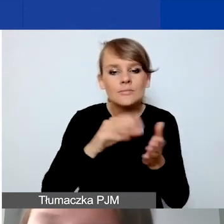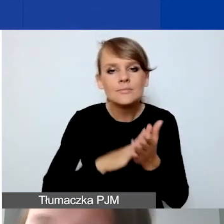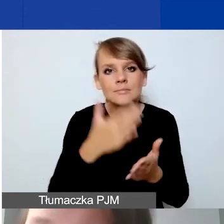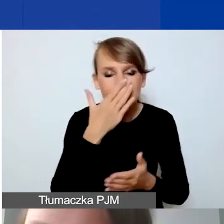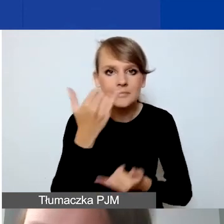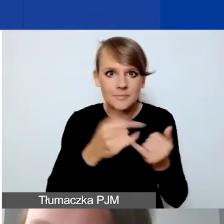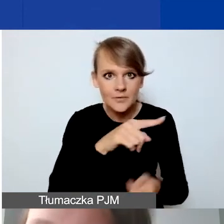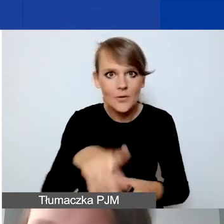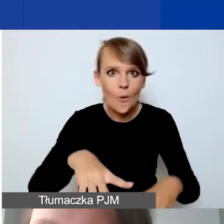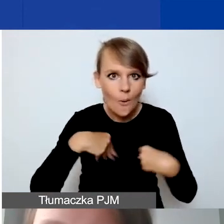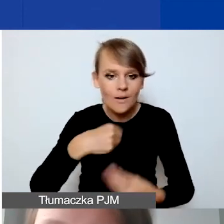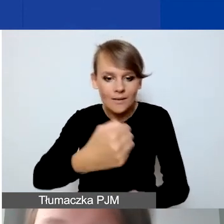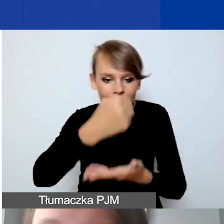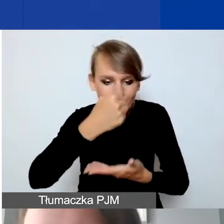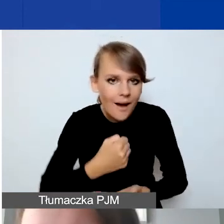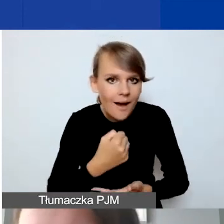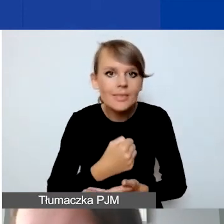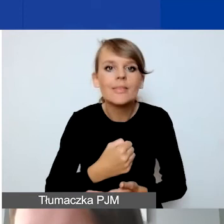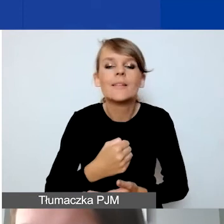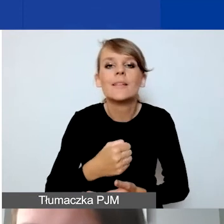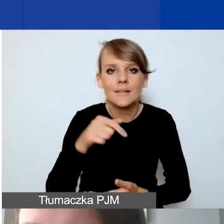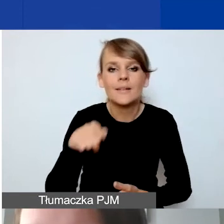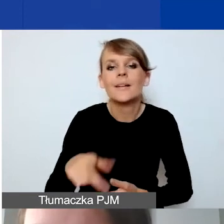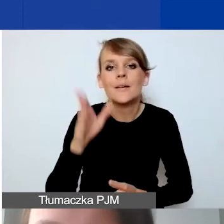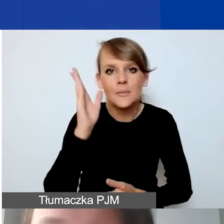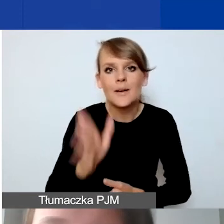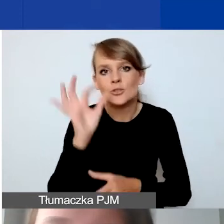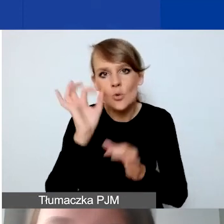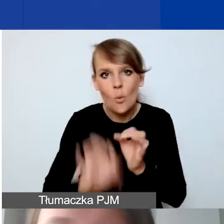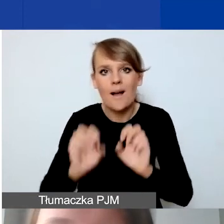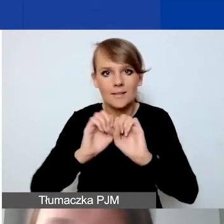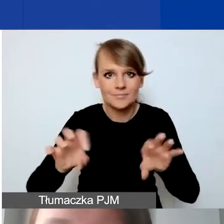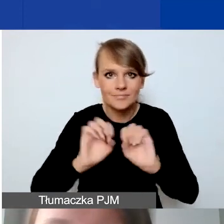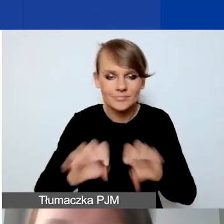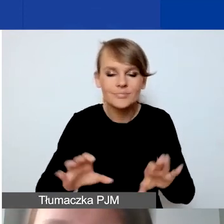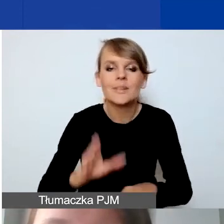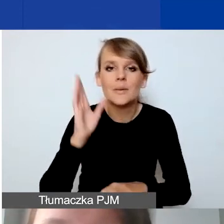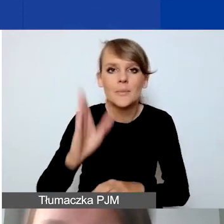będą szczegółowo i odrębnie omawiane na spotkaniach z grantobiorcami.